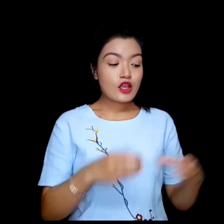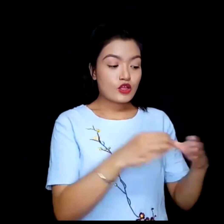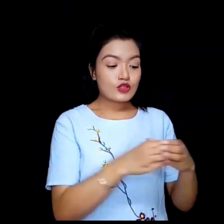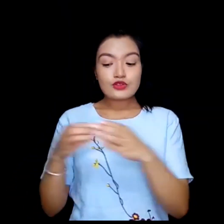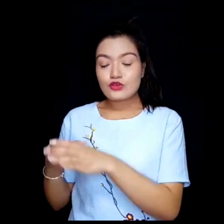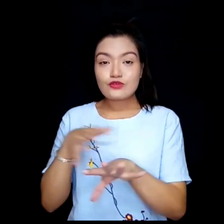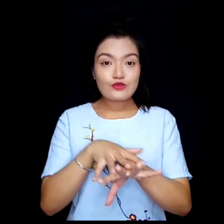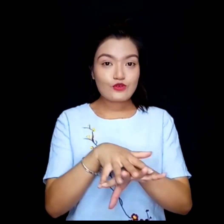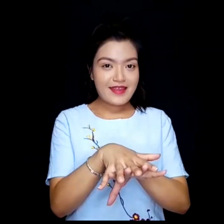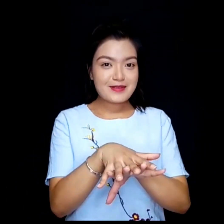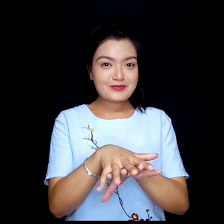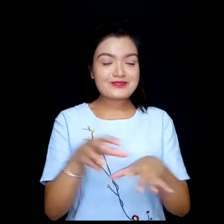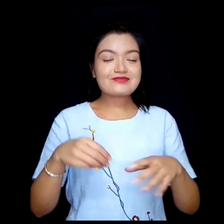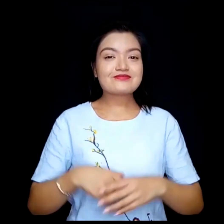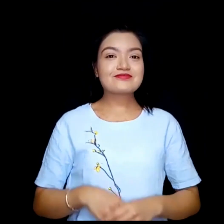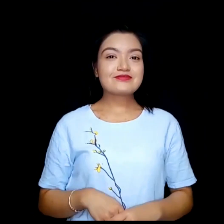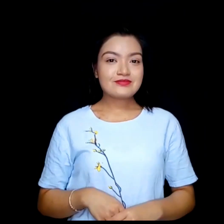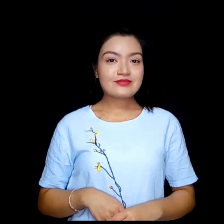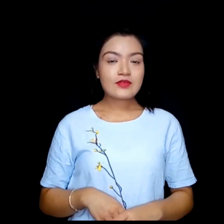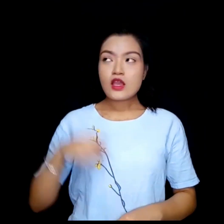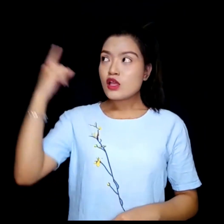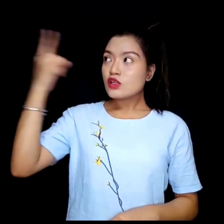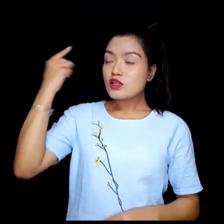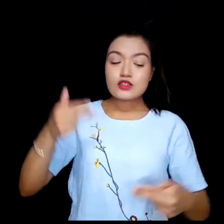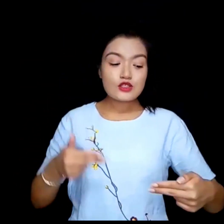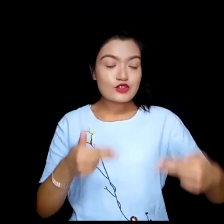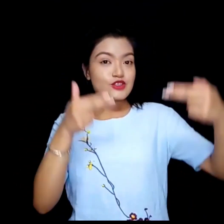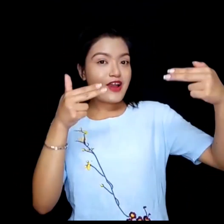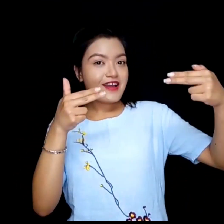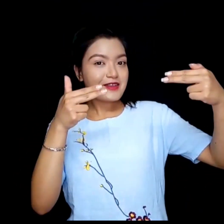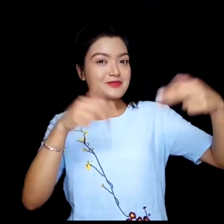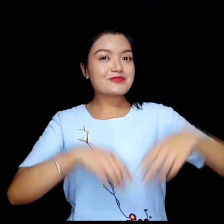Teams. Skype.